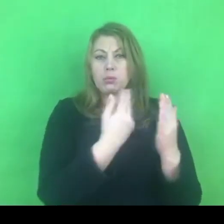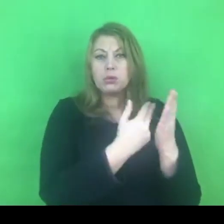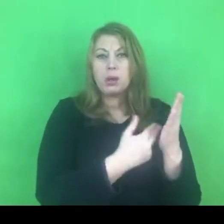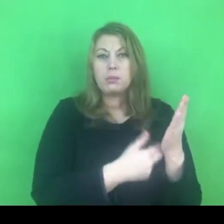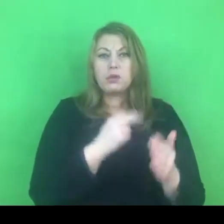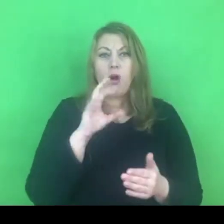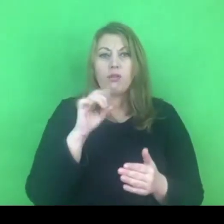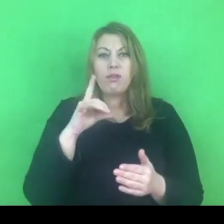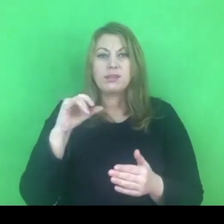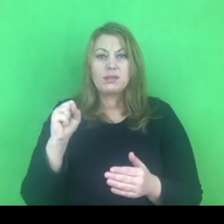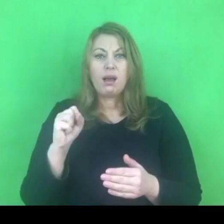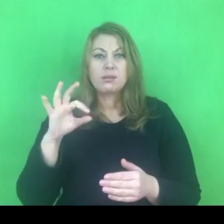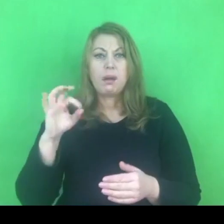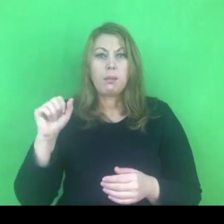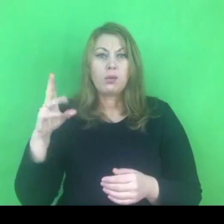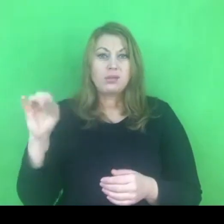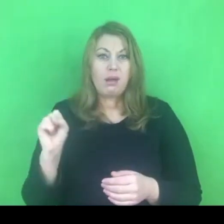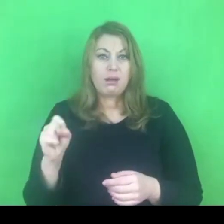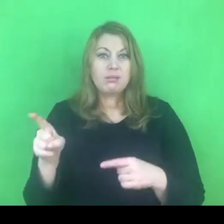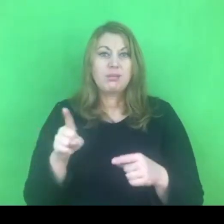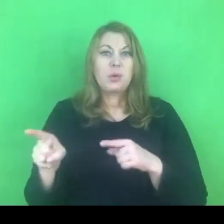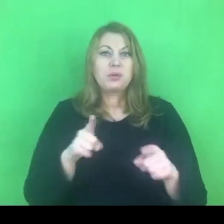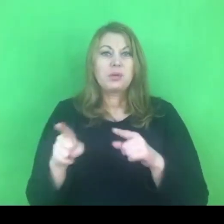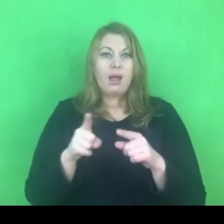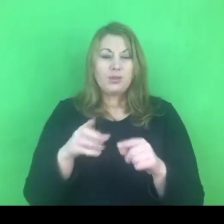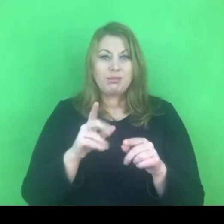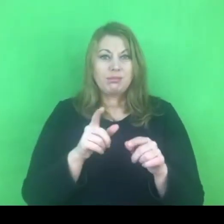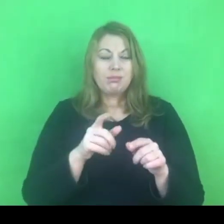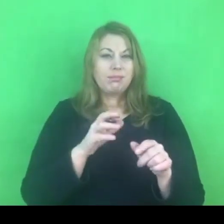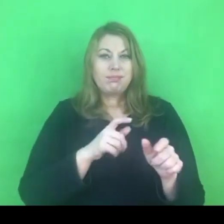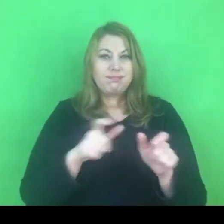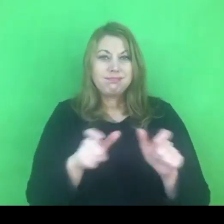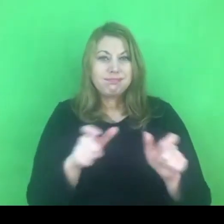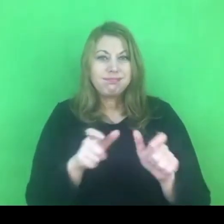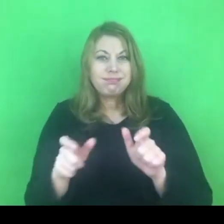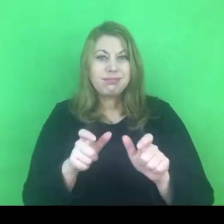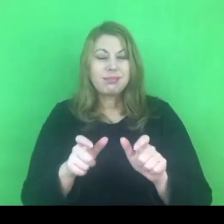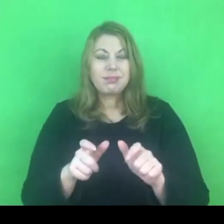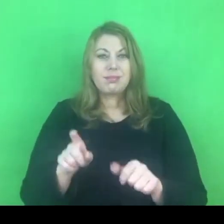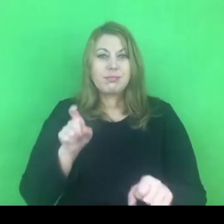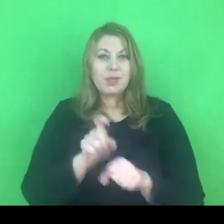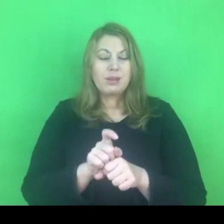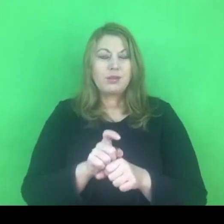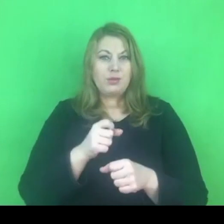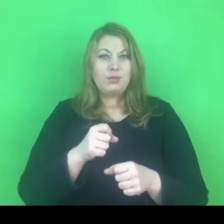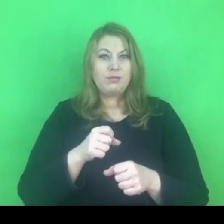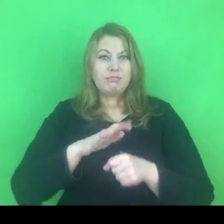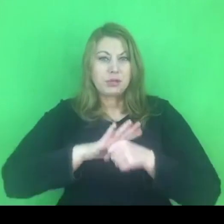Nie uważam żebyśmy mogli to w taki sposób rozumieć.